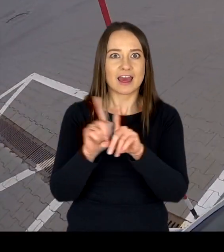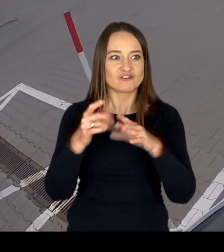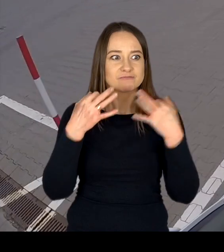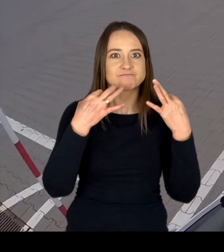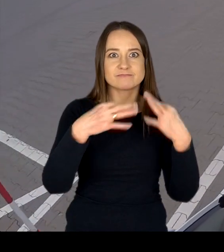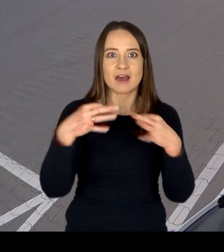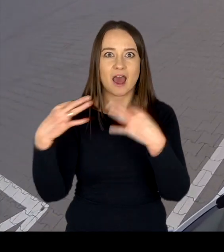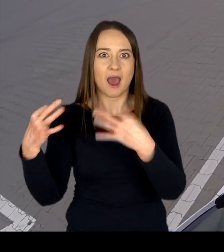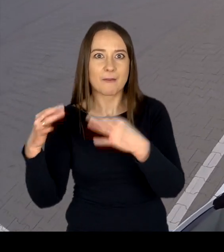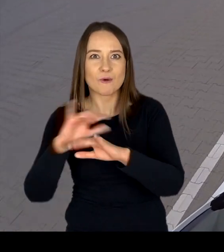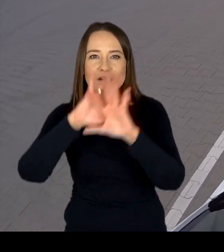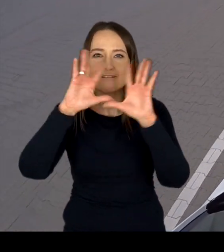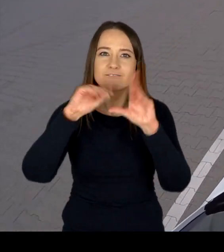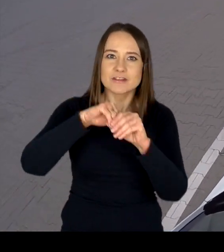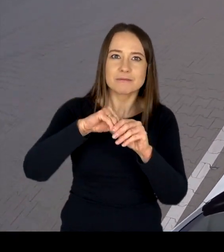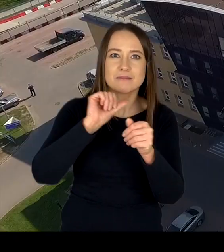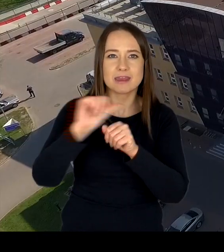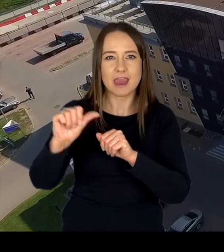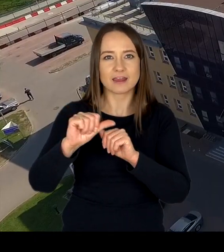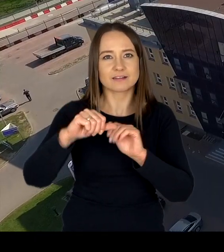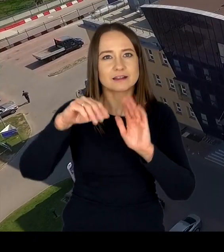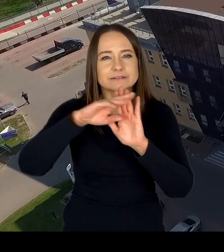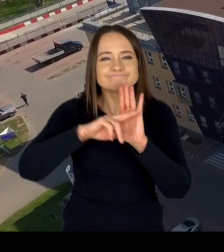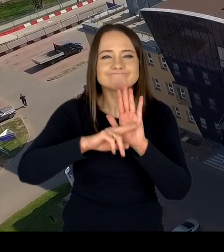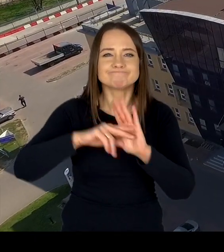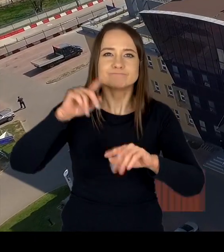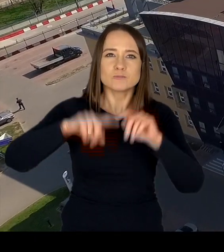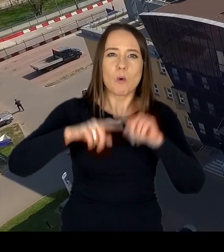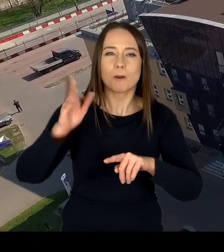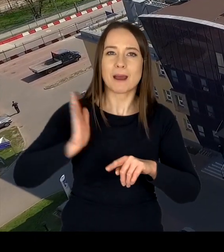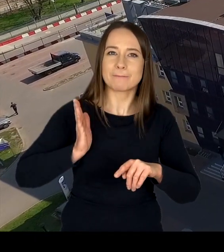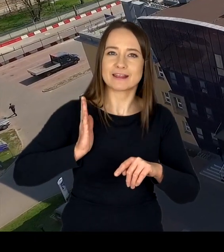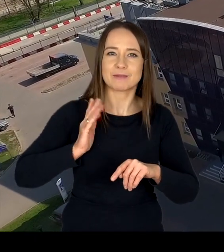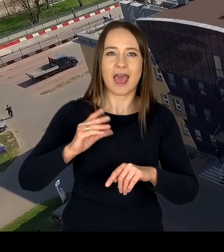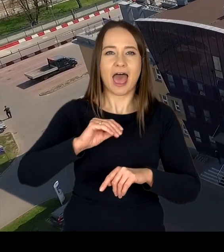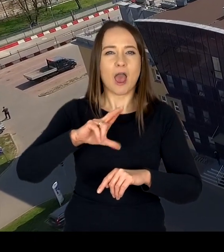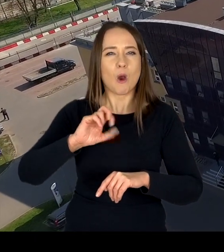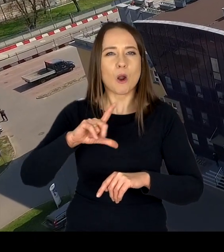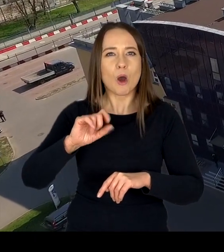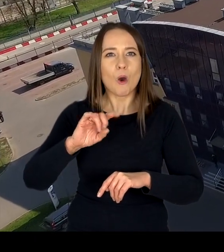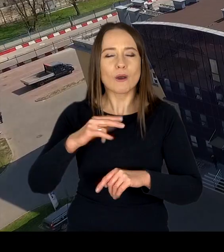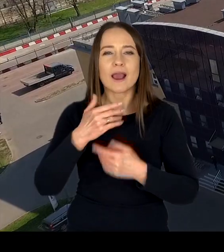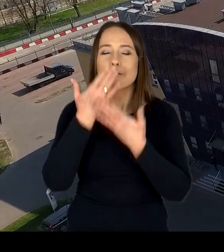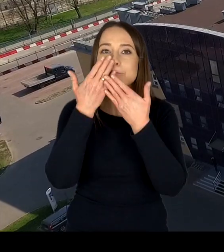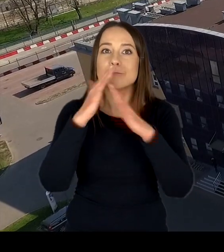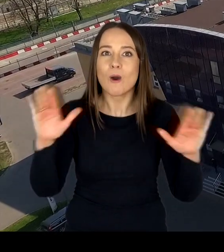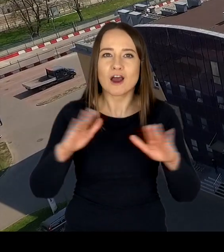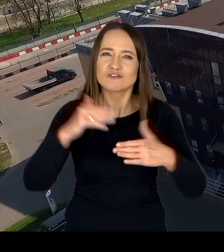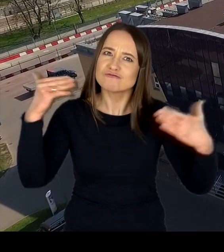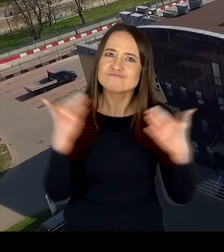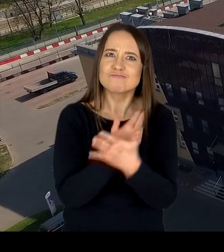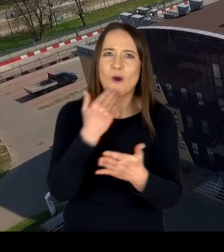spełniających wszelkie normy bezpieczeństwa i ekologii tworzą obraz nowoczesnego, profesjonalnego